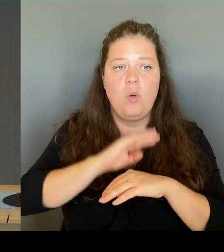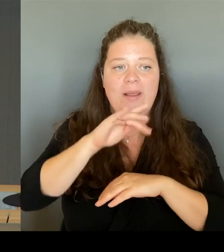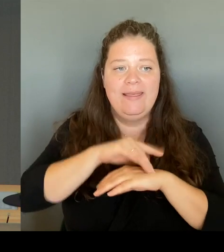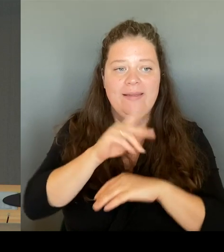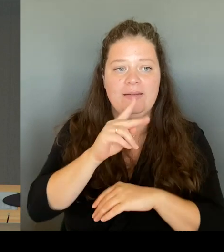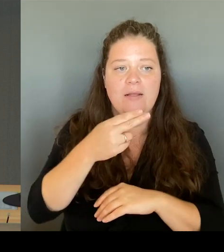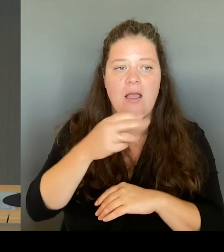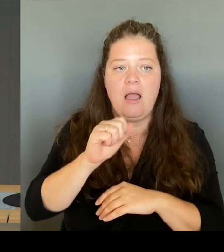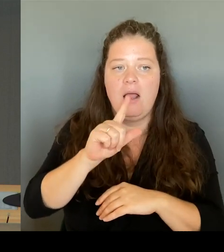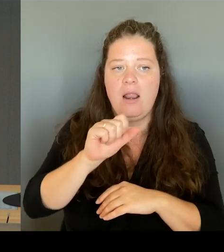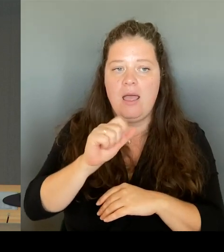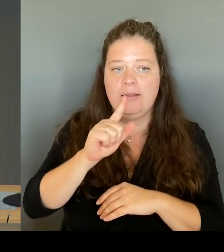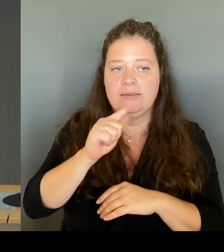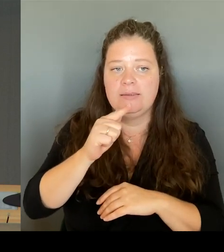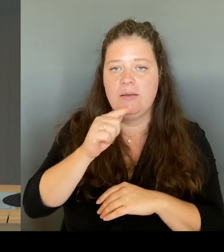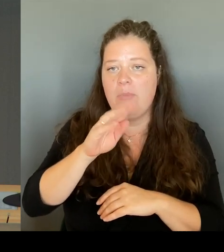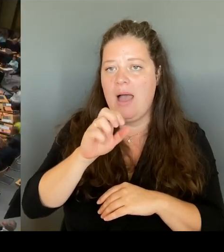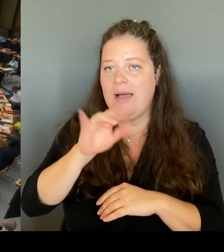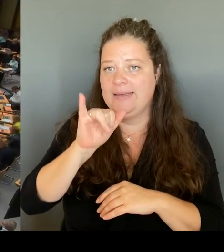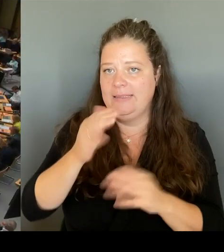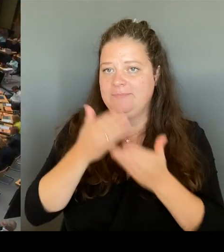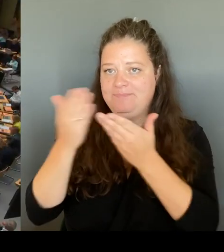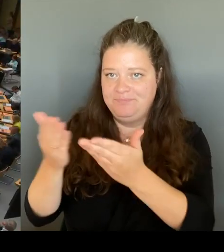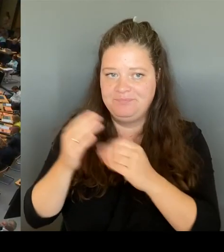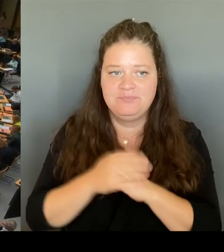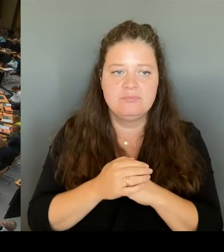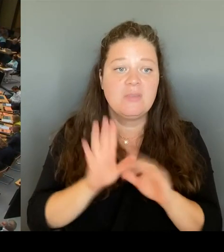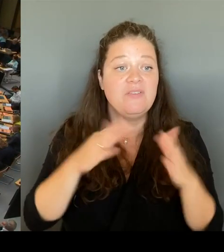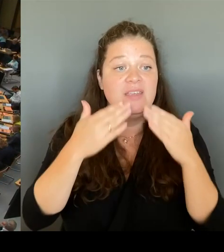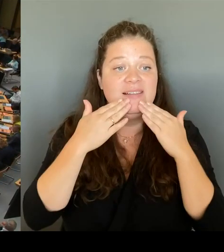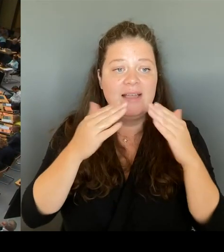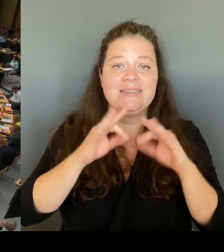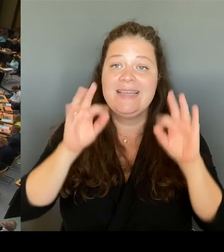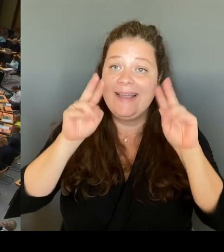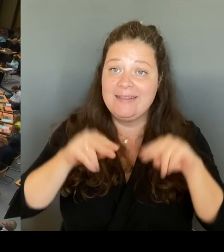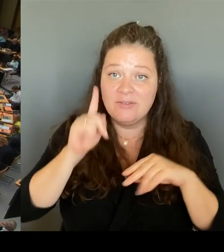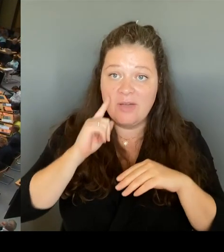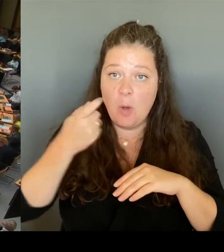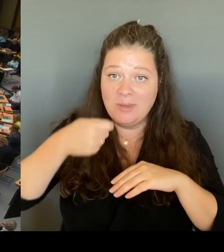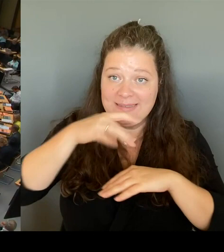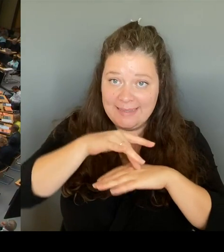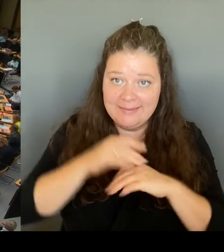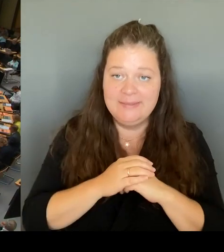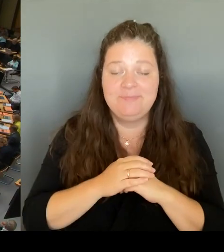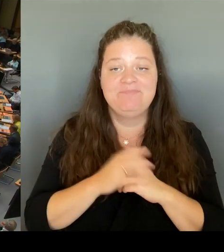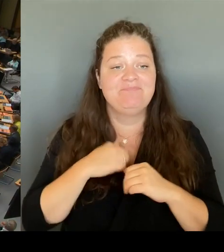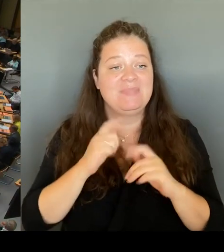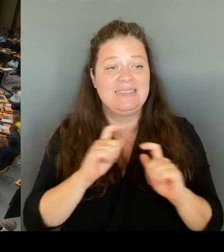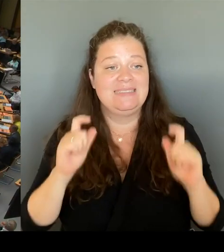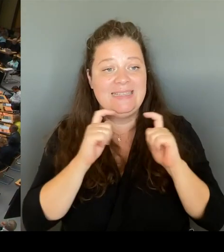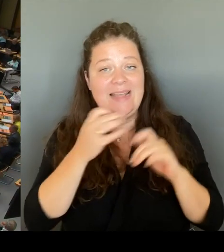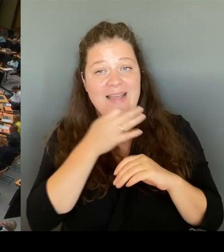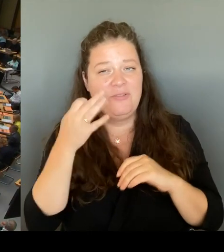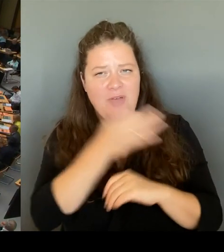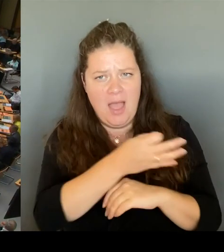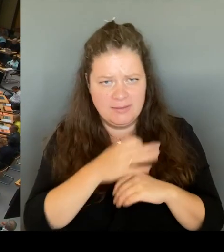Ich frage den Senat: Treffen mediale Berichte zu, dass die Senatsverwaltung für Bildung per